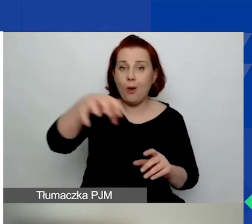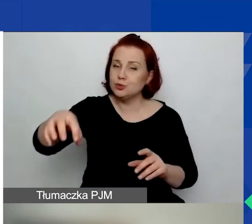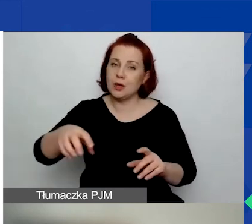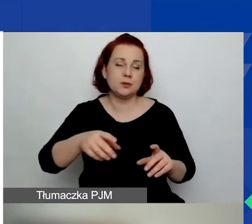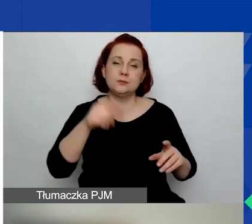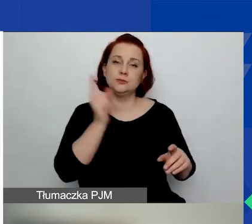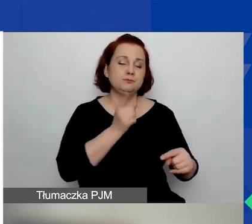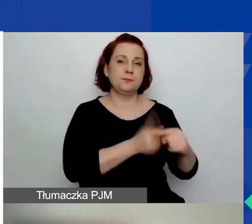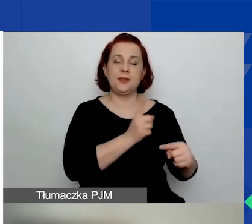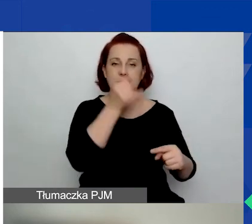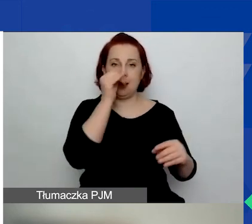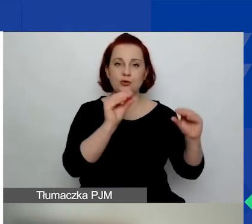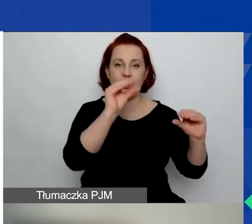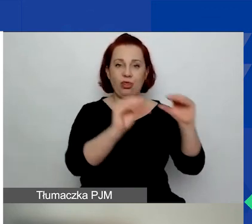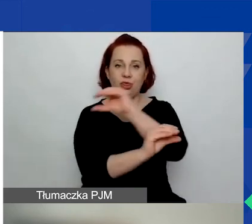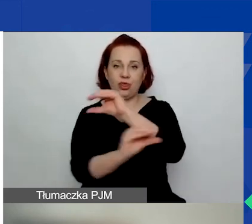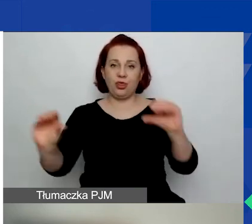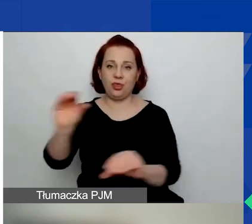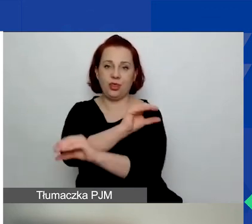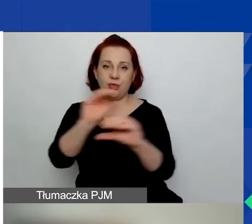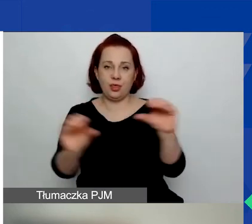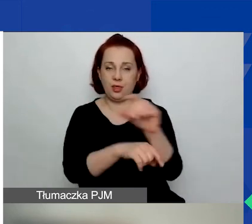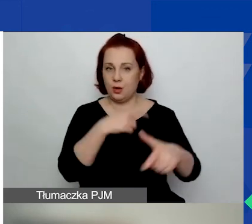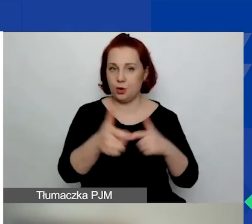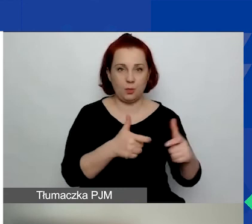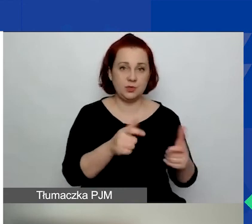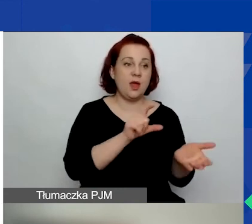Nie możemy ich przesuwać między obszarami. W związku z tym,